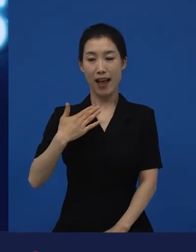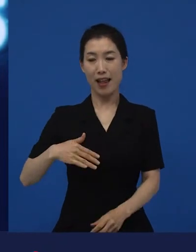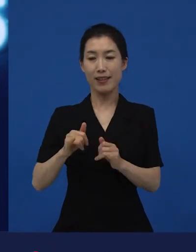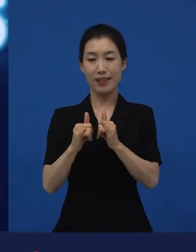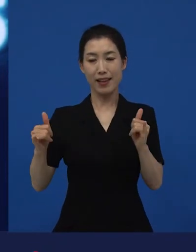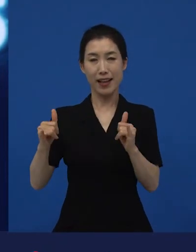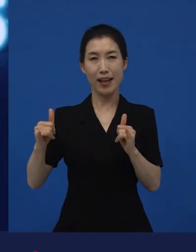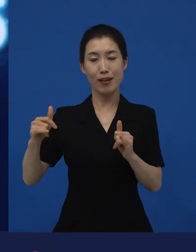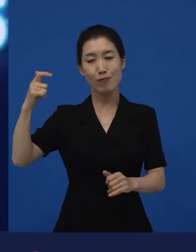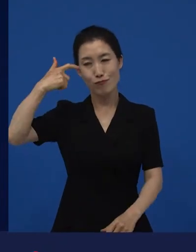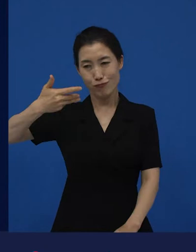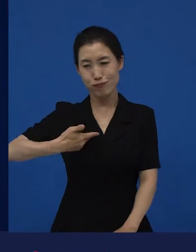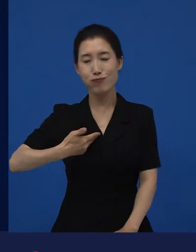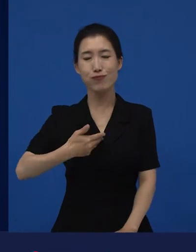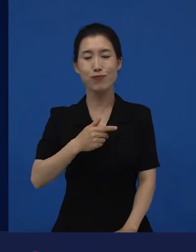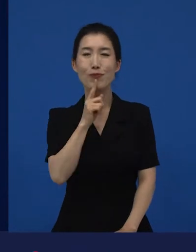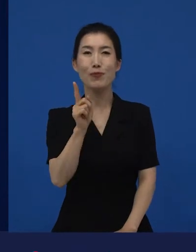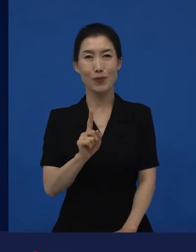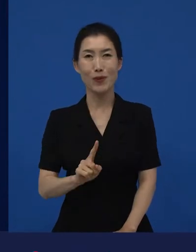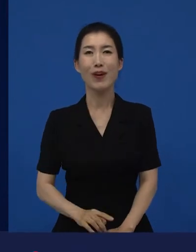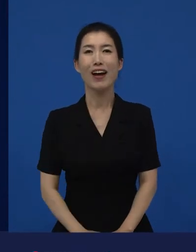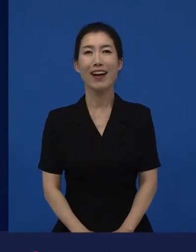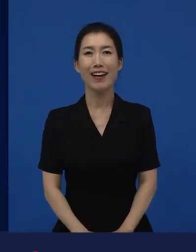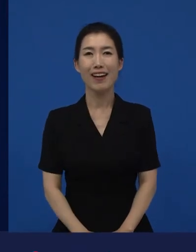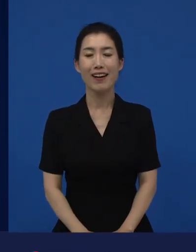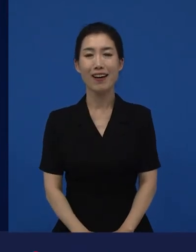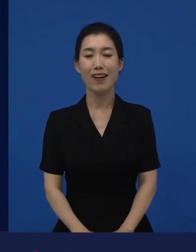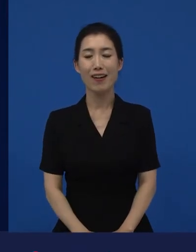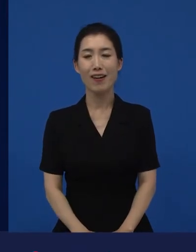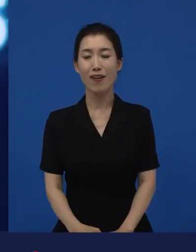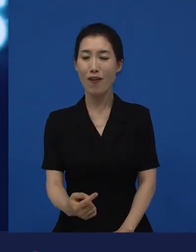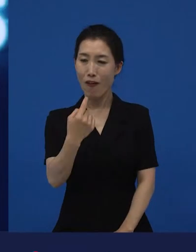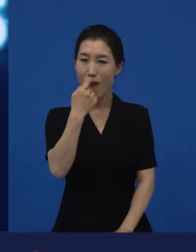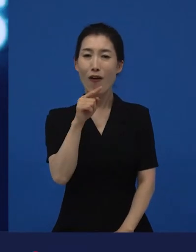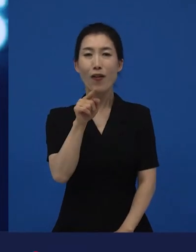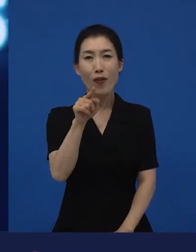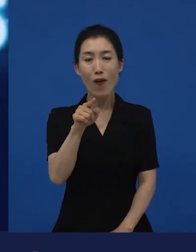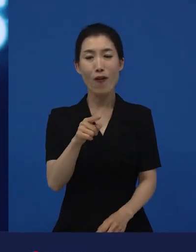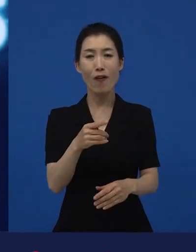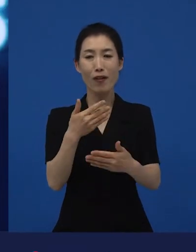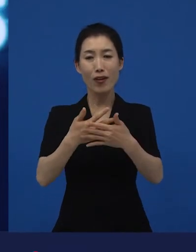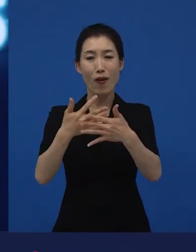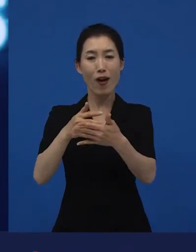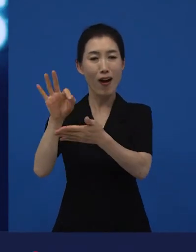아는 지인들이 저에게 물어봅니다. "네가 하는 영화는?"